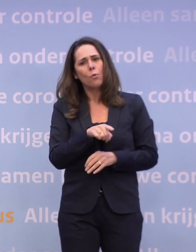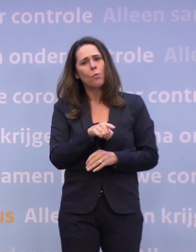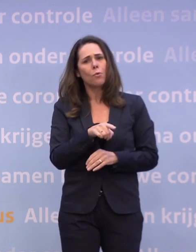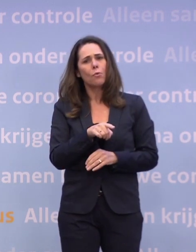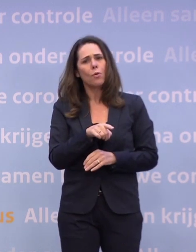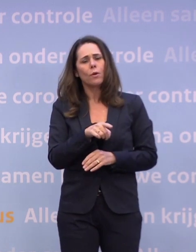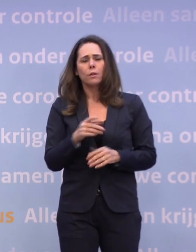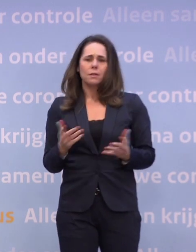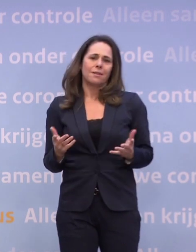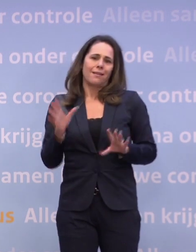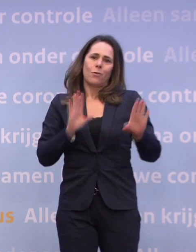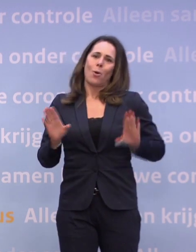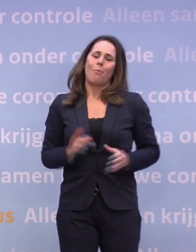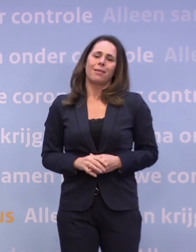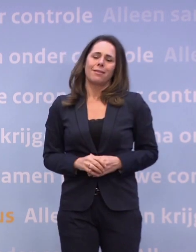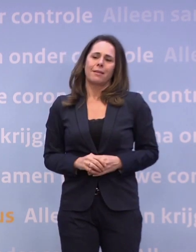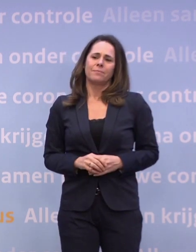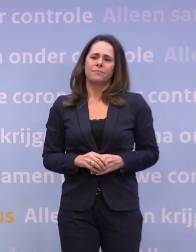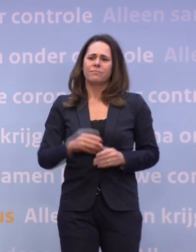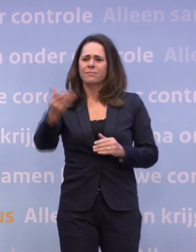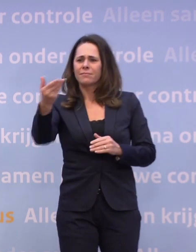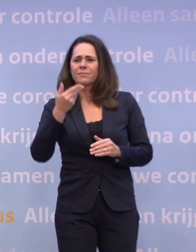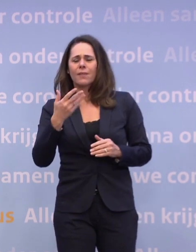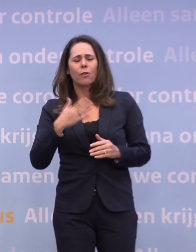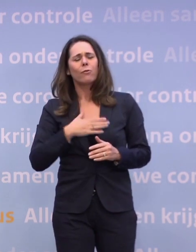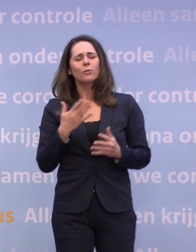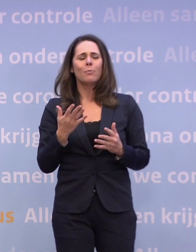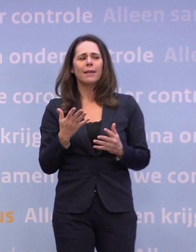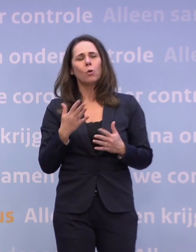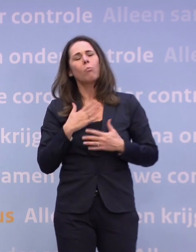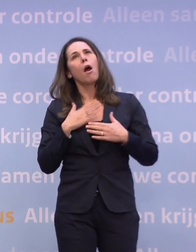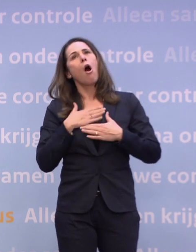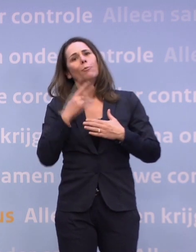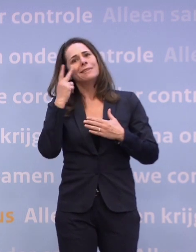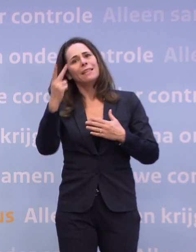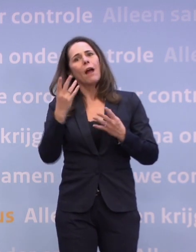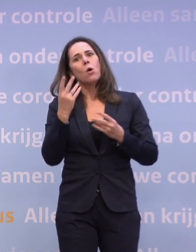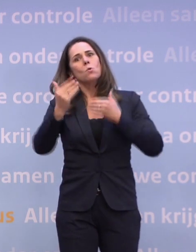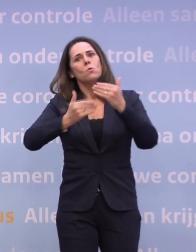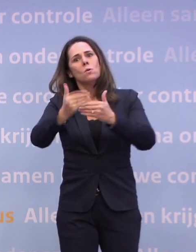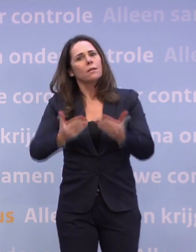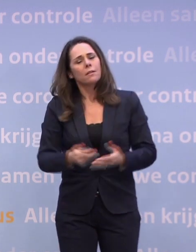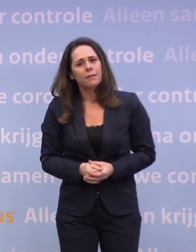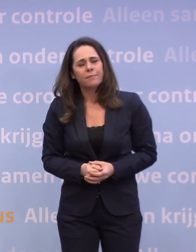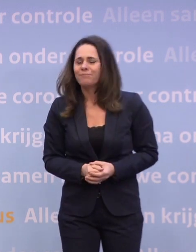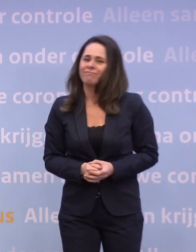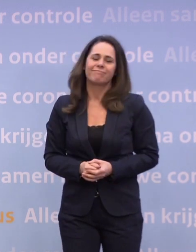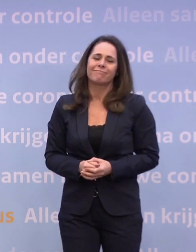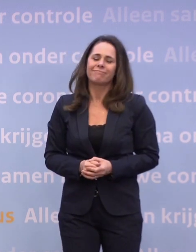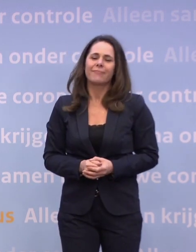...dan kun je dat niet voorkomen. Het voelt een beetje als op hoop van zegen. Nee, het voelt als dat we nu nog op een tweesprong staan...